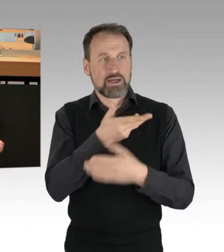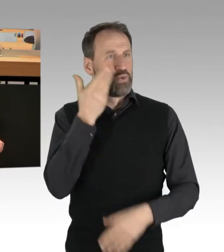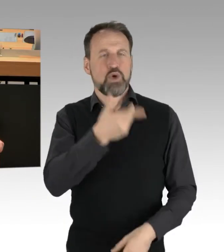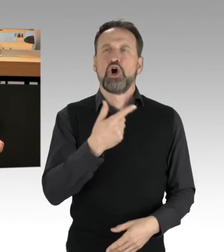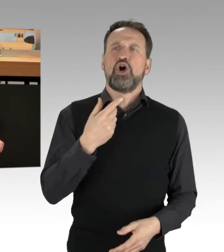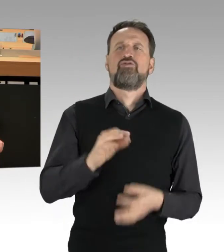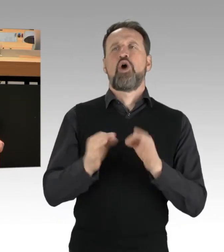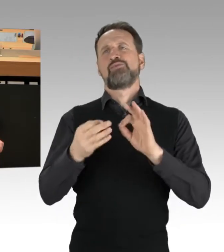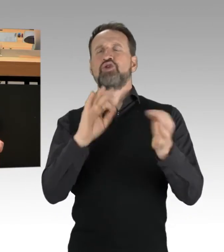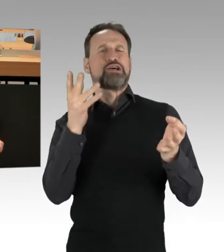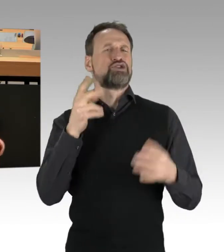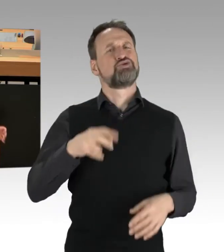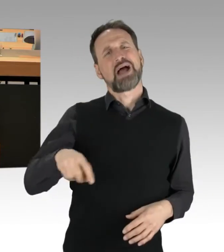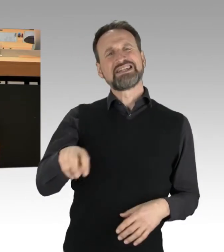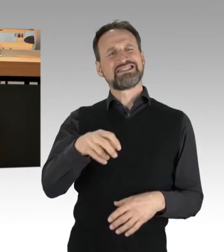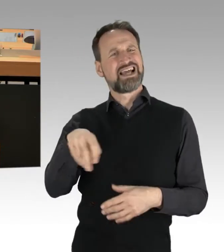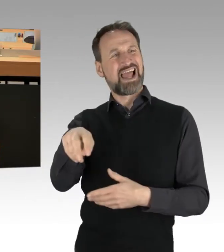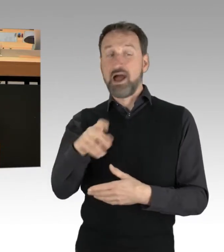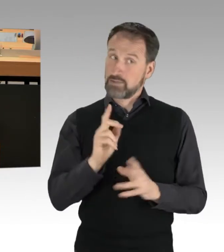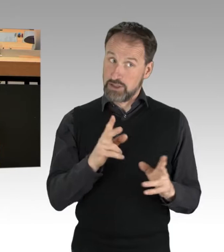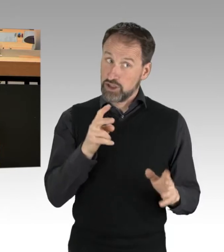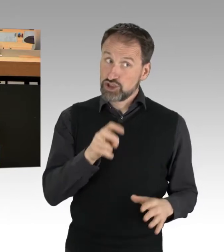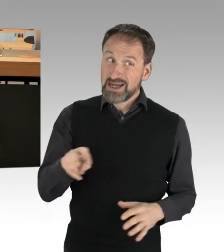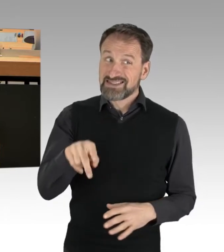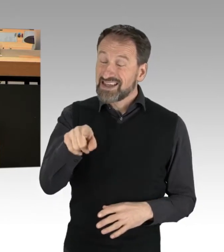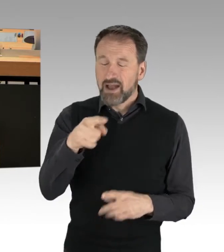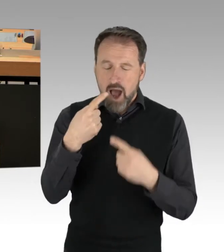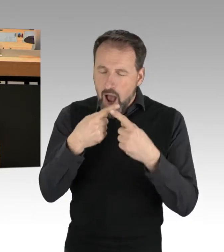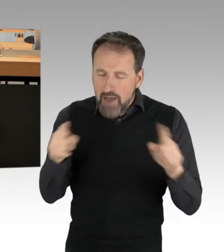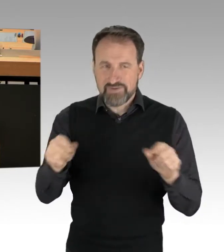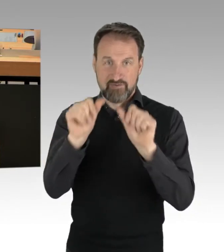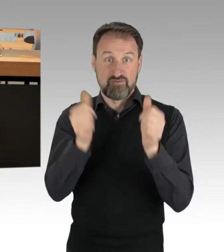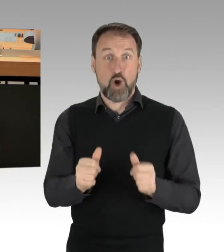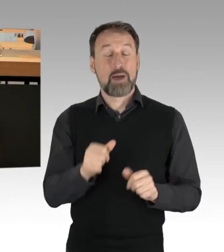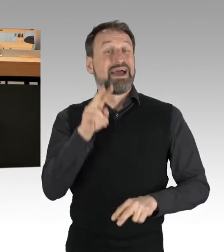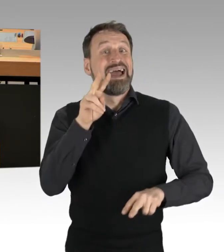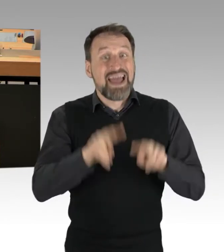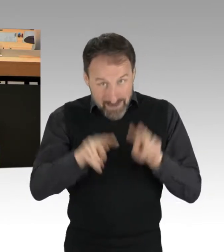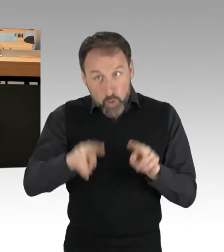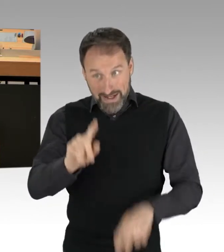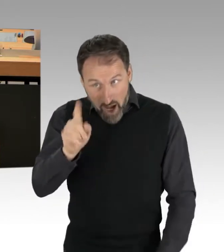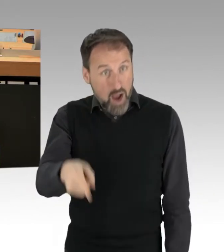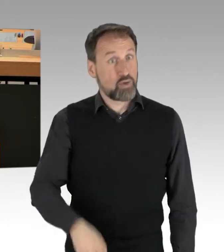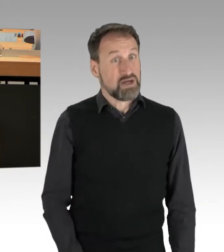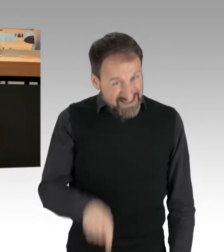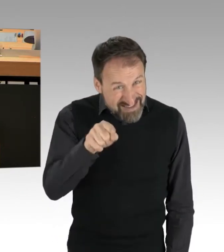die übrigens eine ganz andere Art und Weise der Heterogenität darstellen. Das sind mitunter Bürger aus der Mitte,